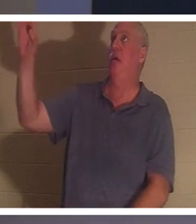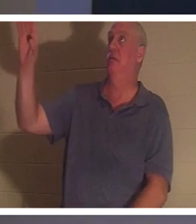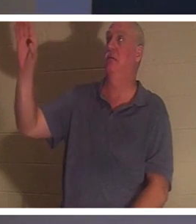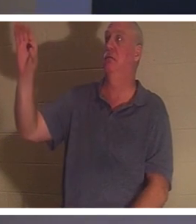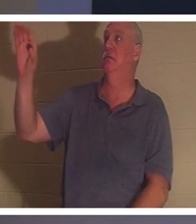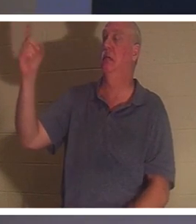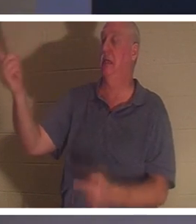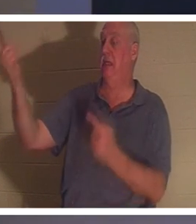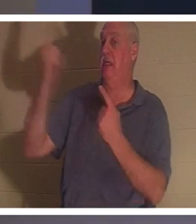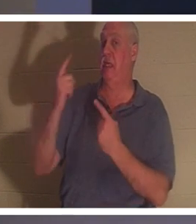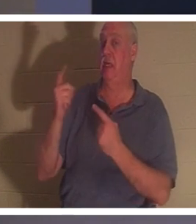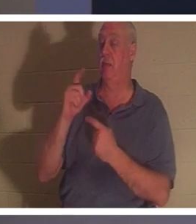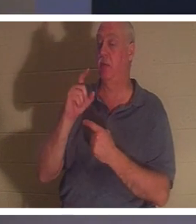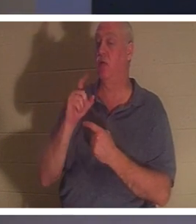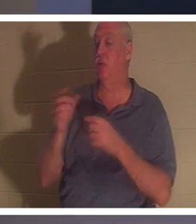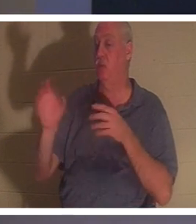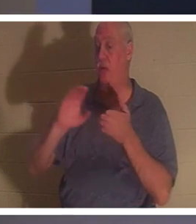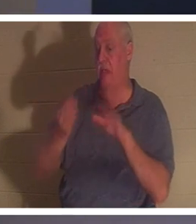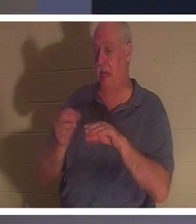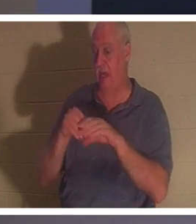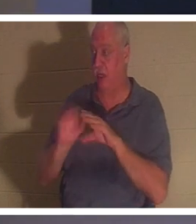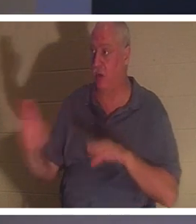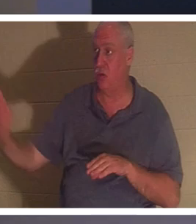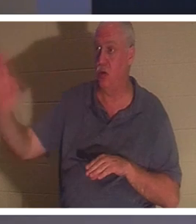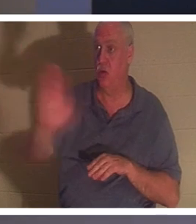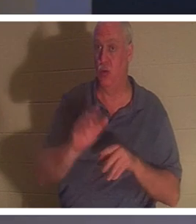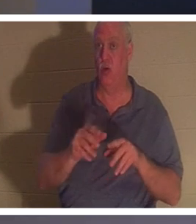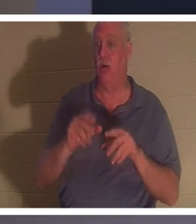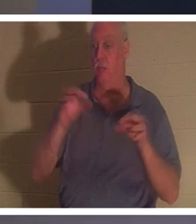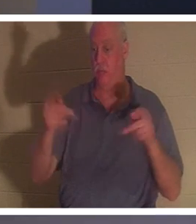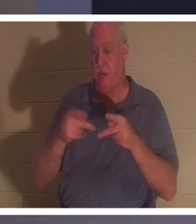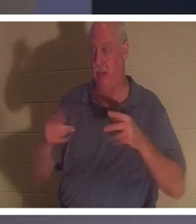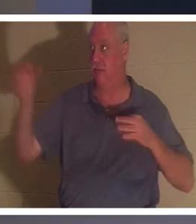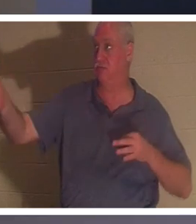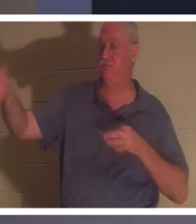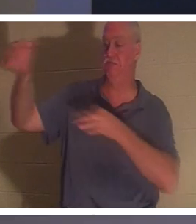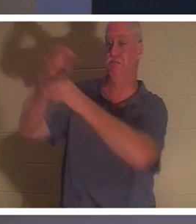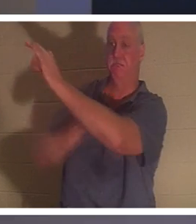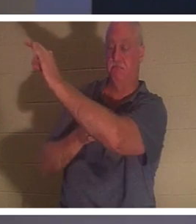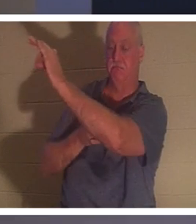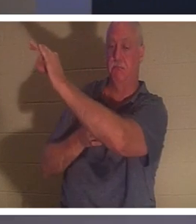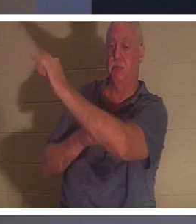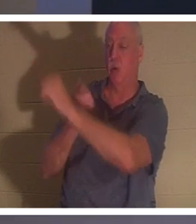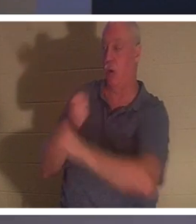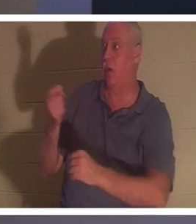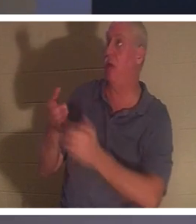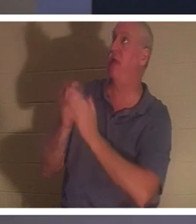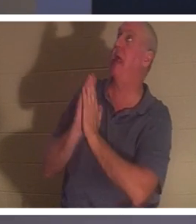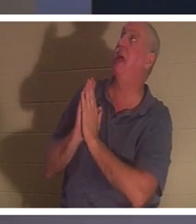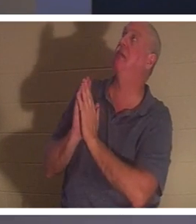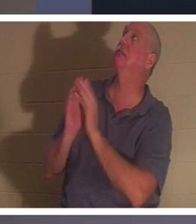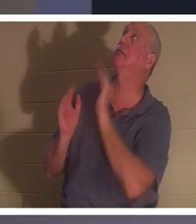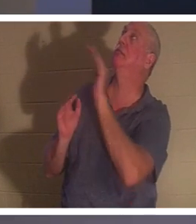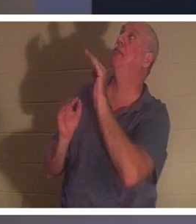умереть вместо тебя. Так что любой, кто спросит Его, Господь, я напортачил в своей жизни, точно так же, как и